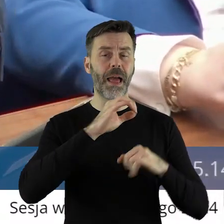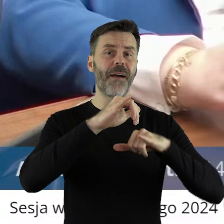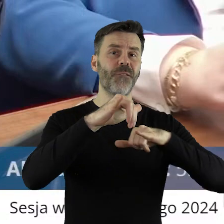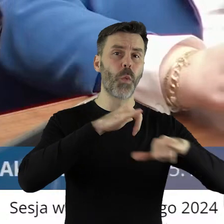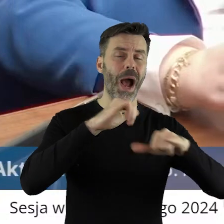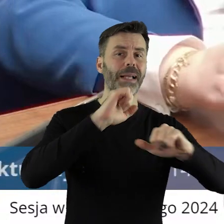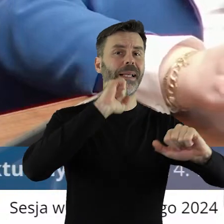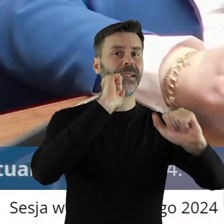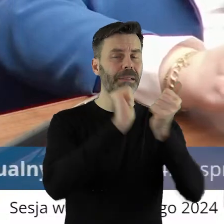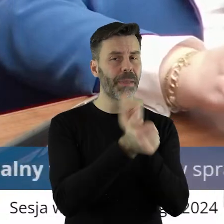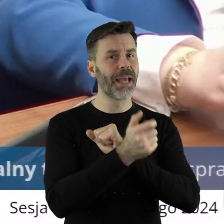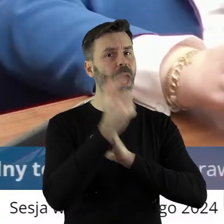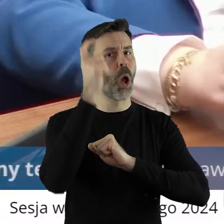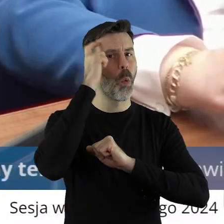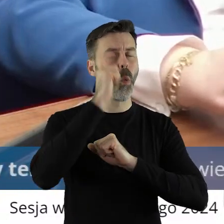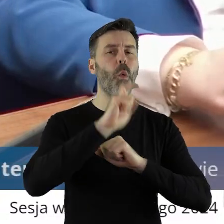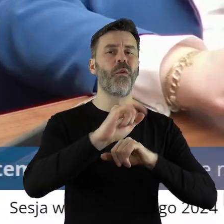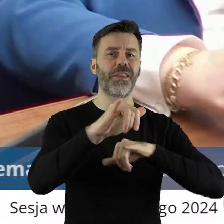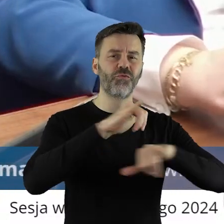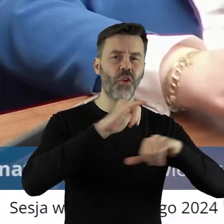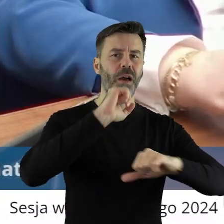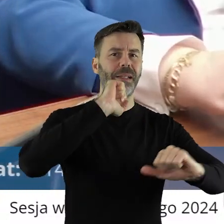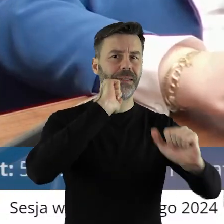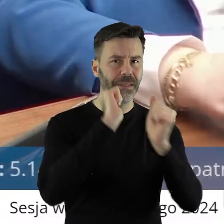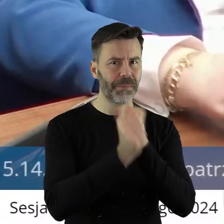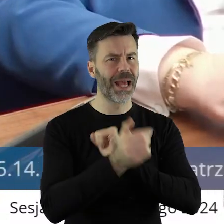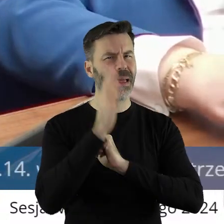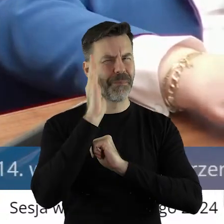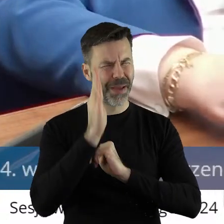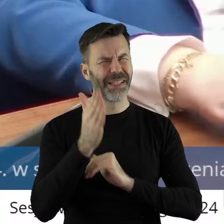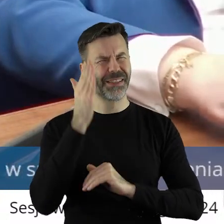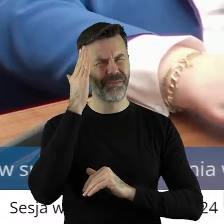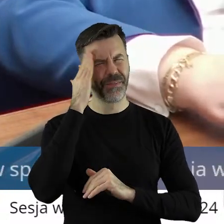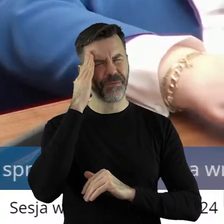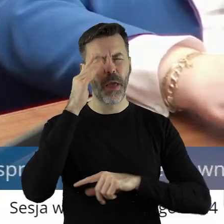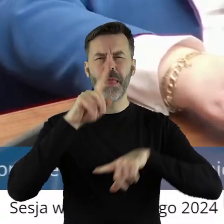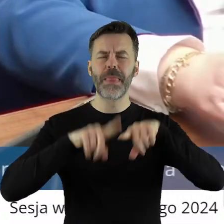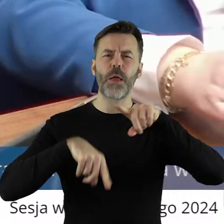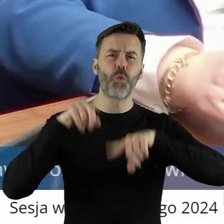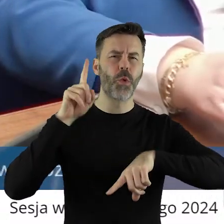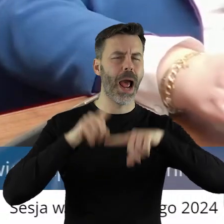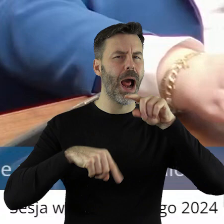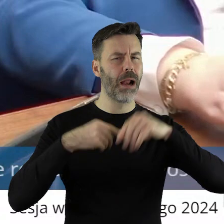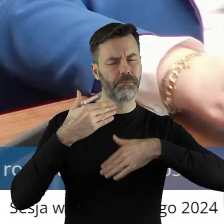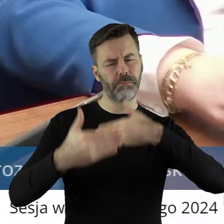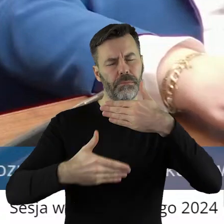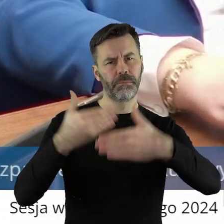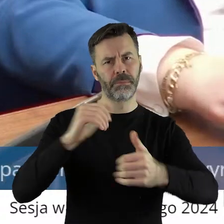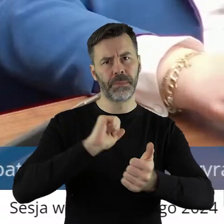zmienił się rząd i są pewne zmiany idą i to jest naturalne. Tylko że we wniosku,